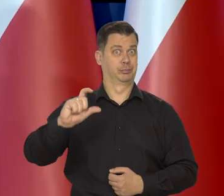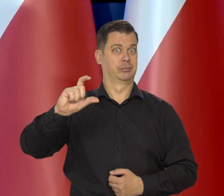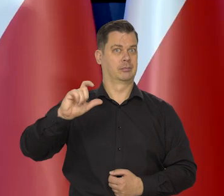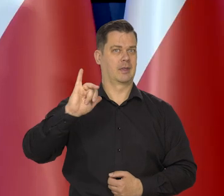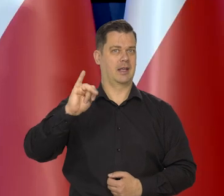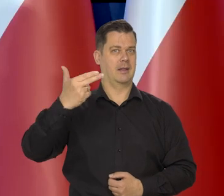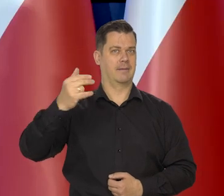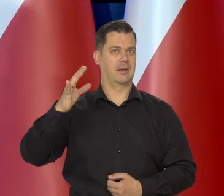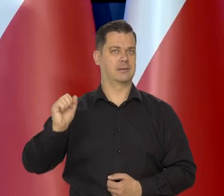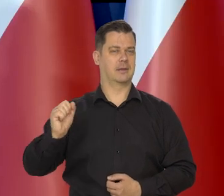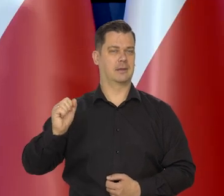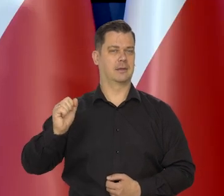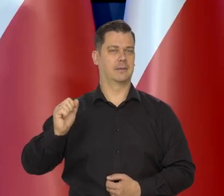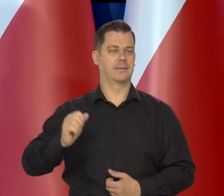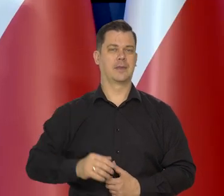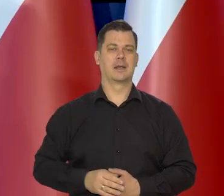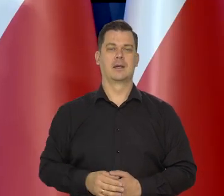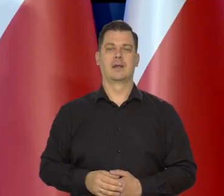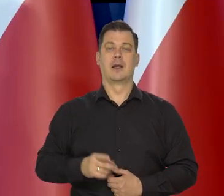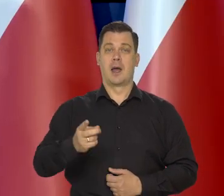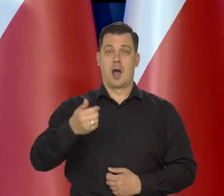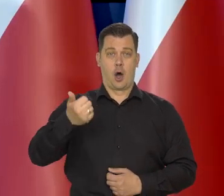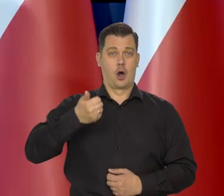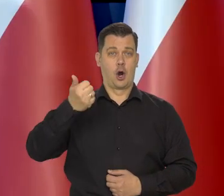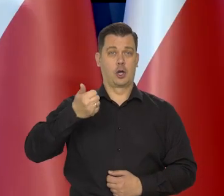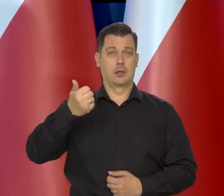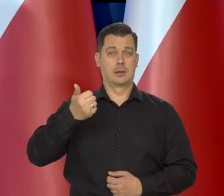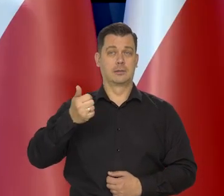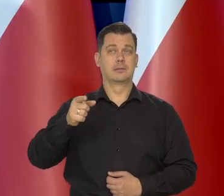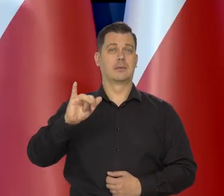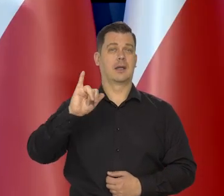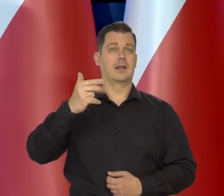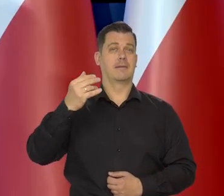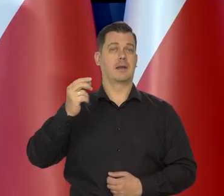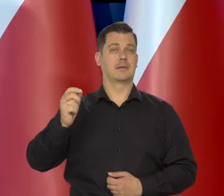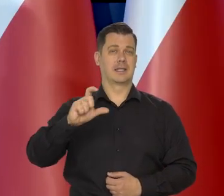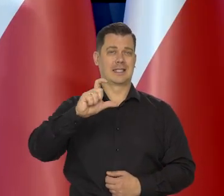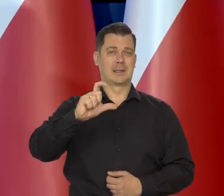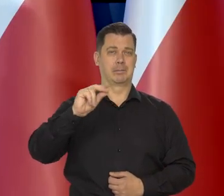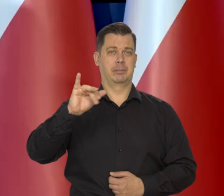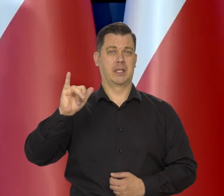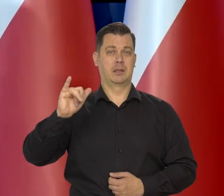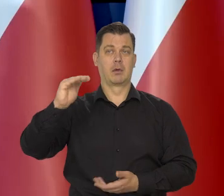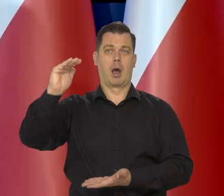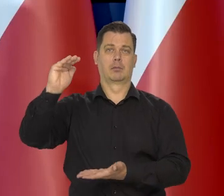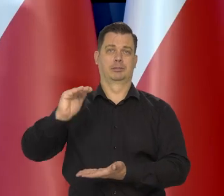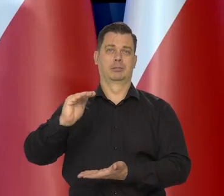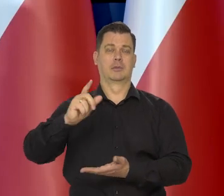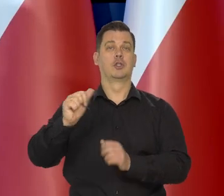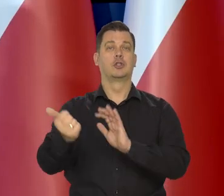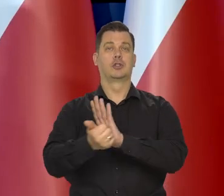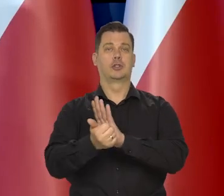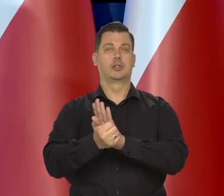Roczna dynamika inflacji CPI obniżyła się do 16,6.